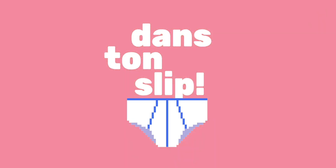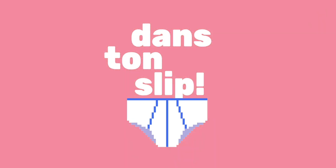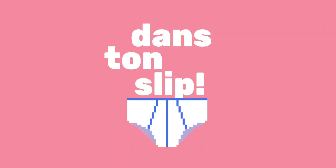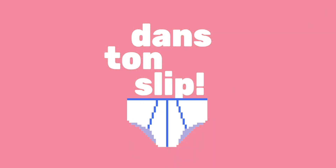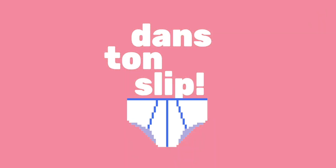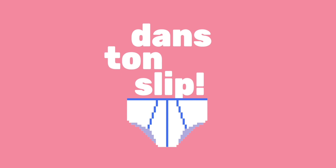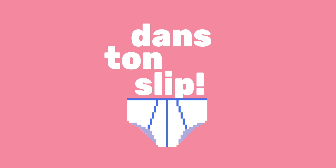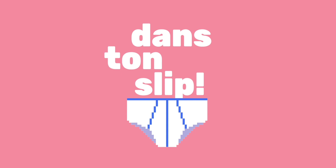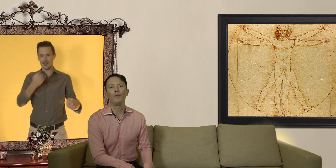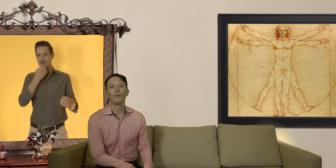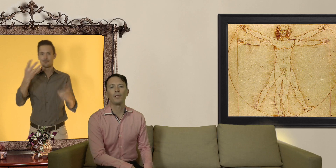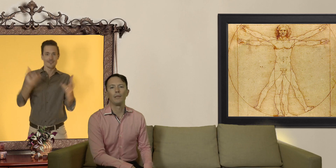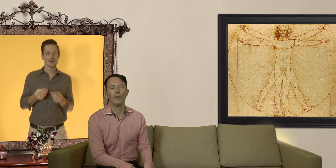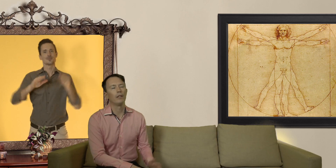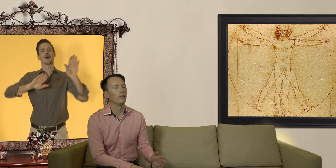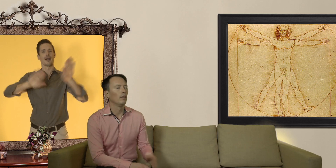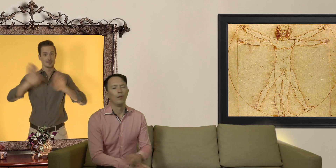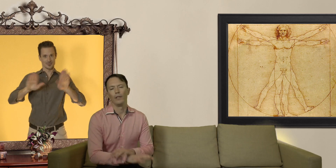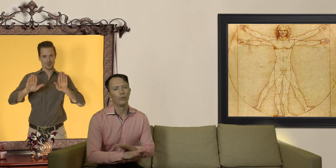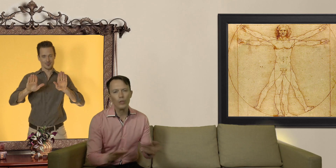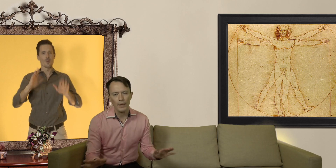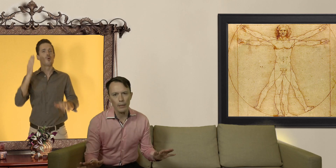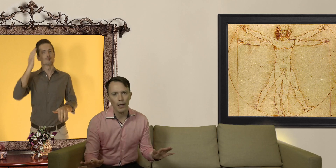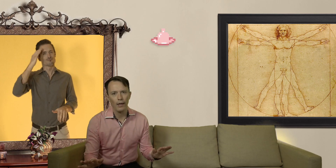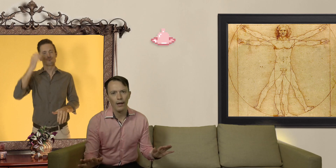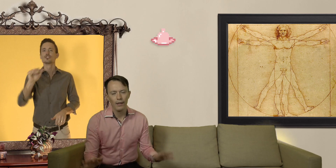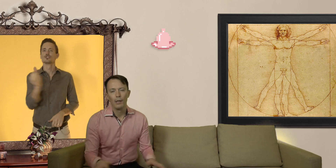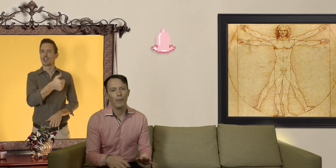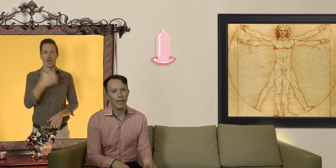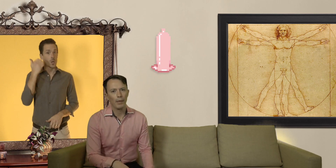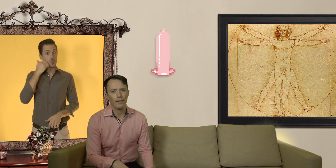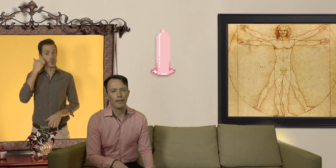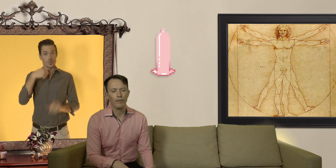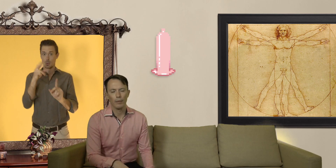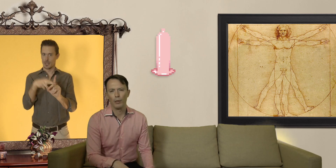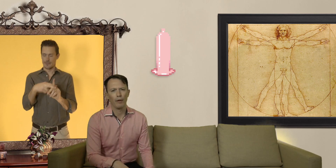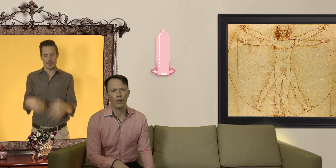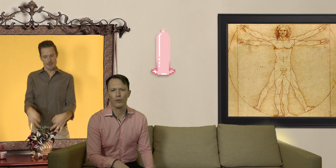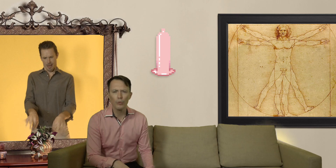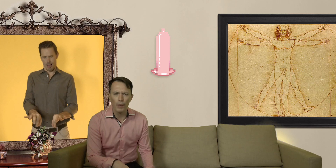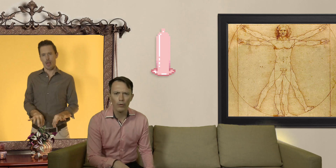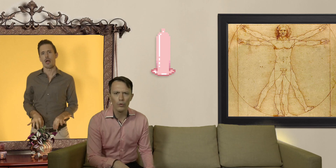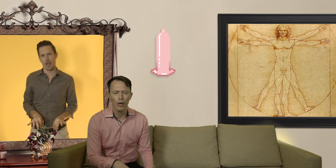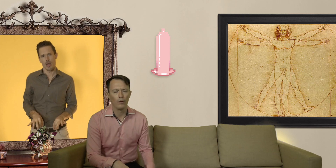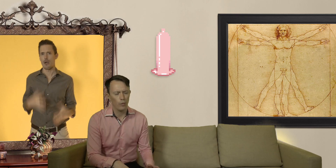Salut les Slibards et bienvenue Dans ton Slip ! ok on est tous passé par là mettre un préservatif, ça peut être parfois super lourd